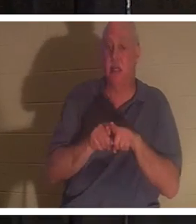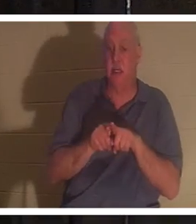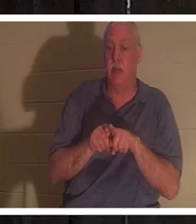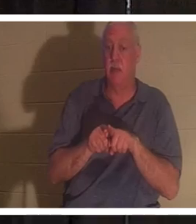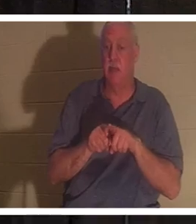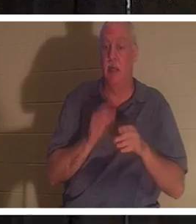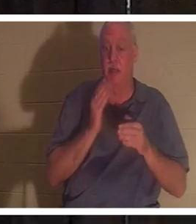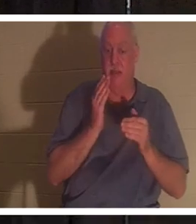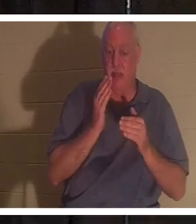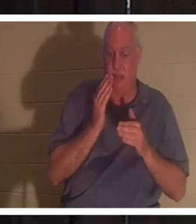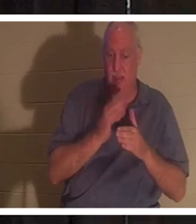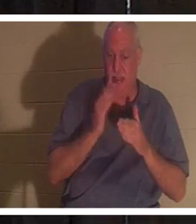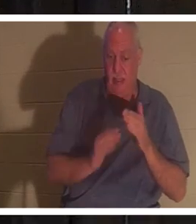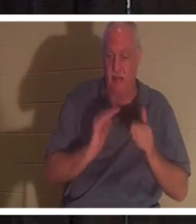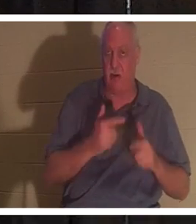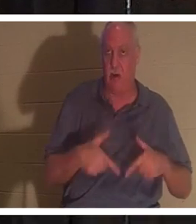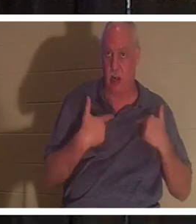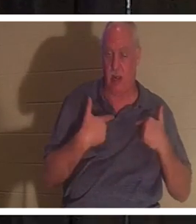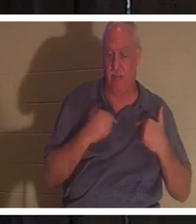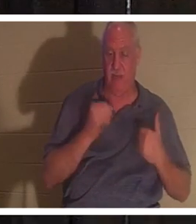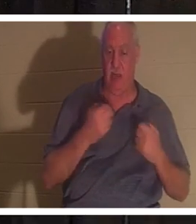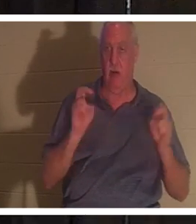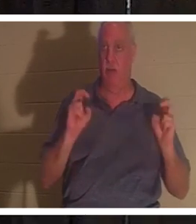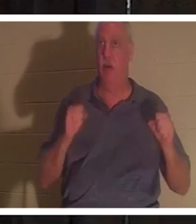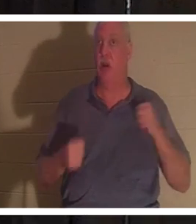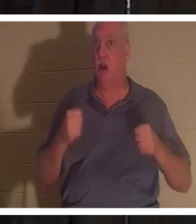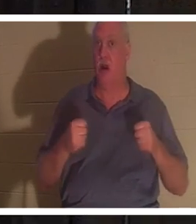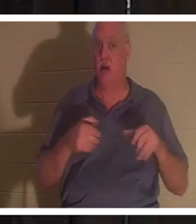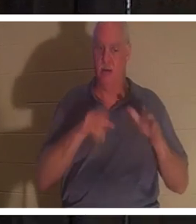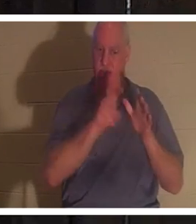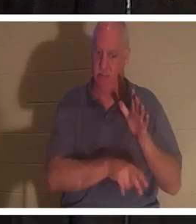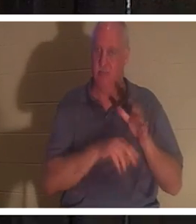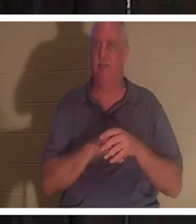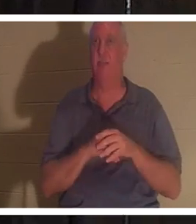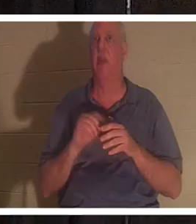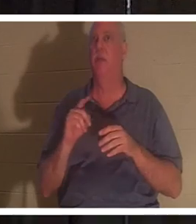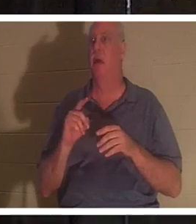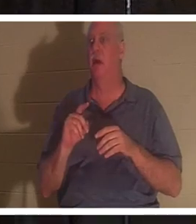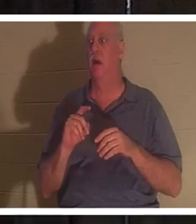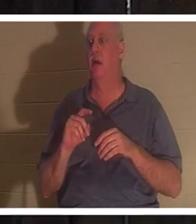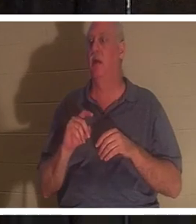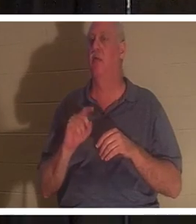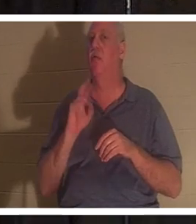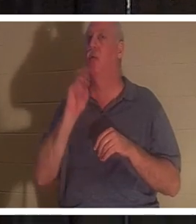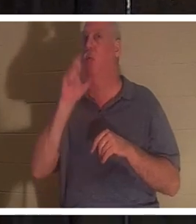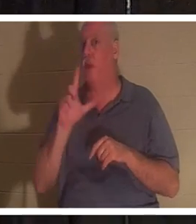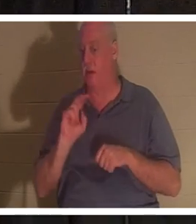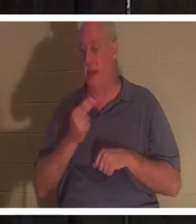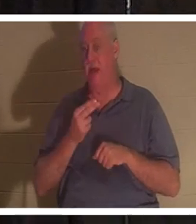nos vies. Notre voiture est enfouie dans le sol, mais le vrai nous continue de vivre, que vous soyez chrétien